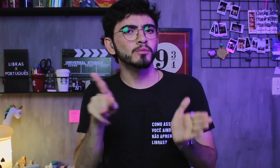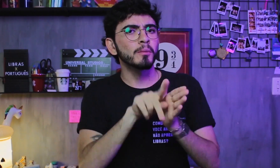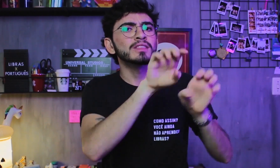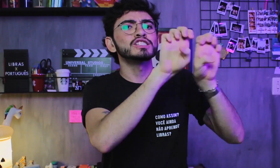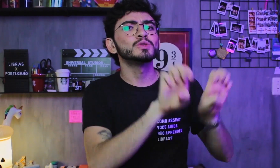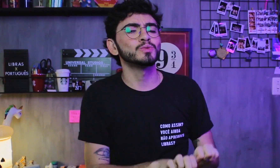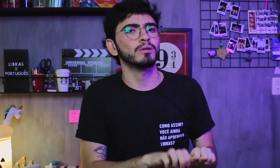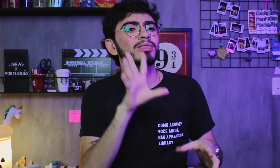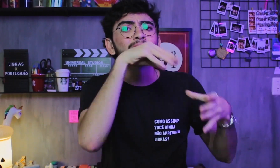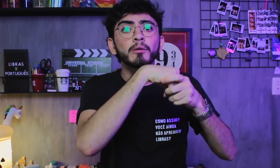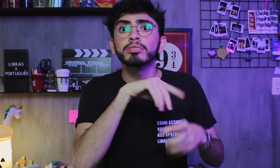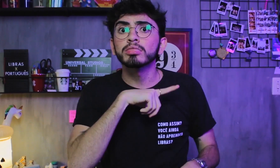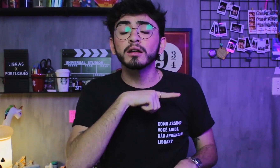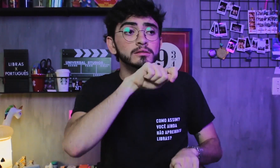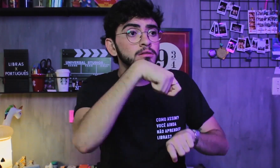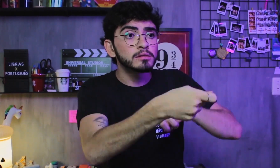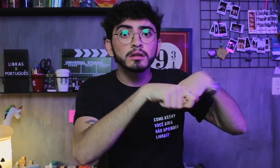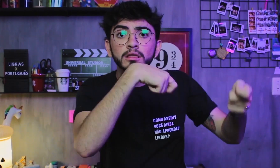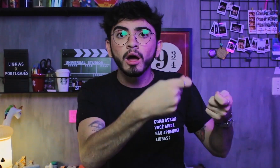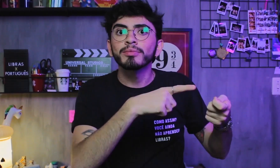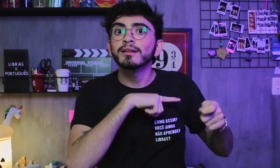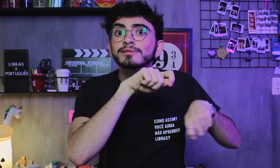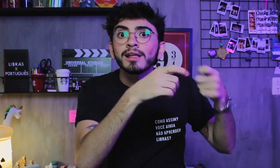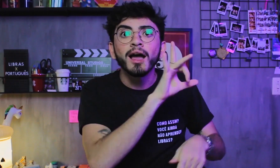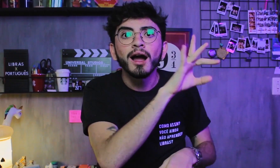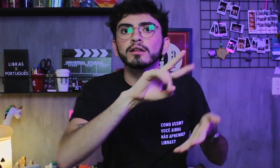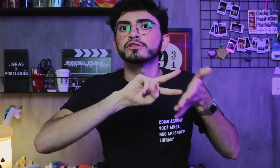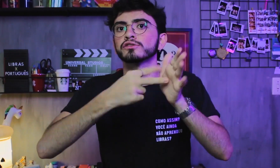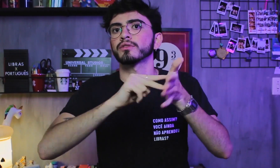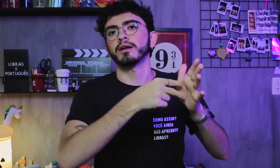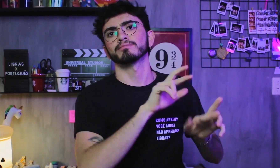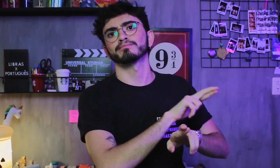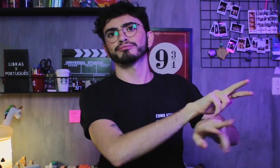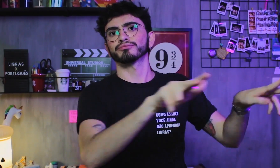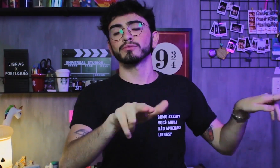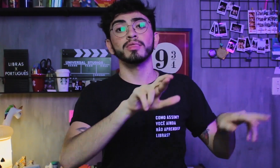A Libras tem sua própria estrutura gramatical, e seus sinais representam diferentes significados